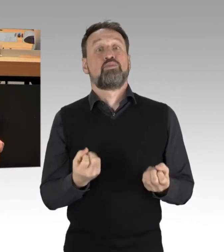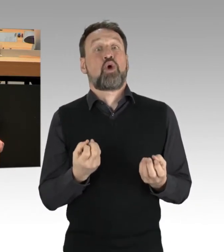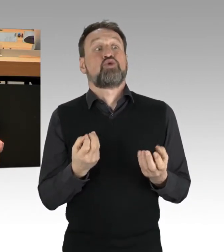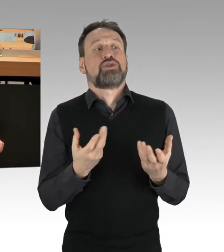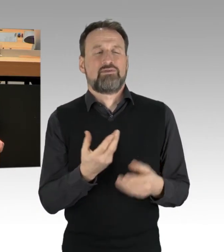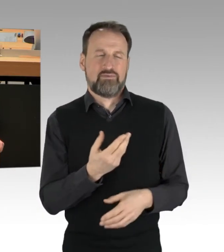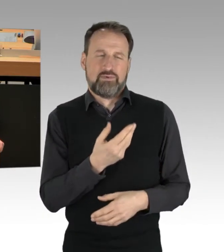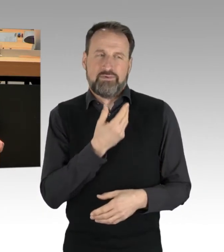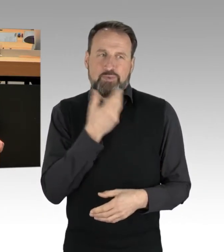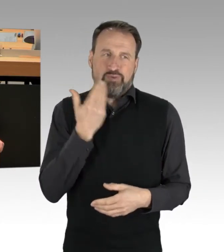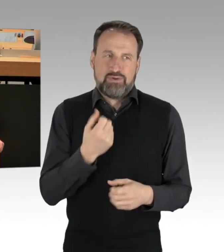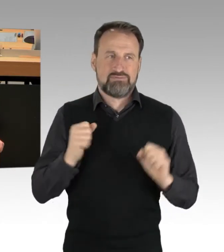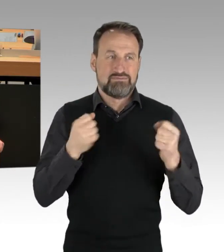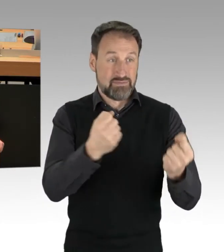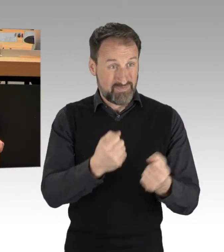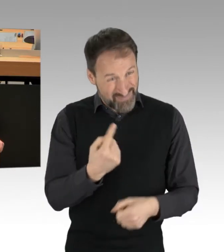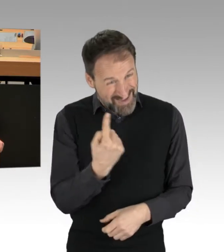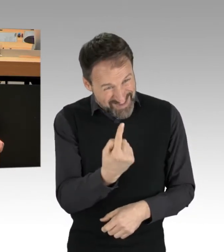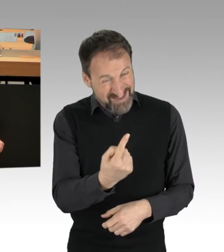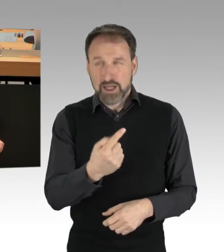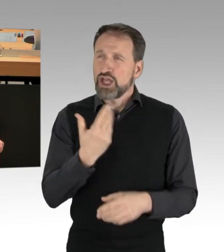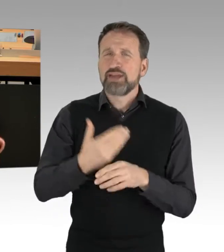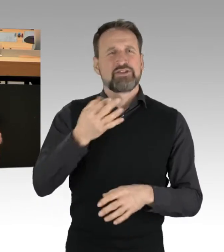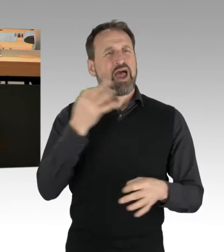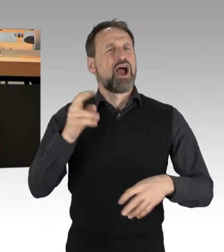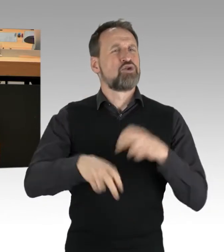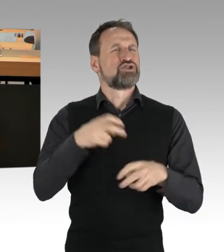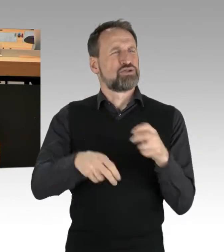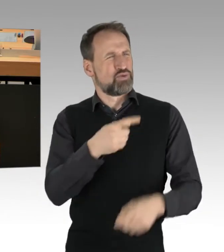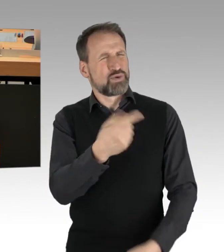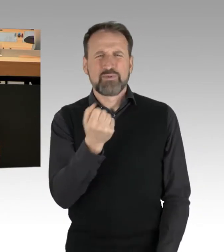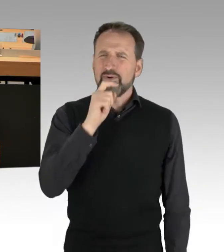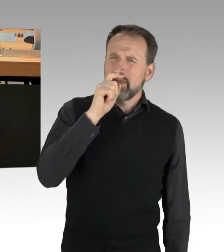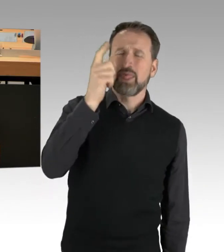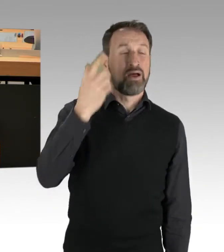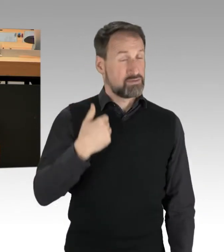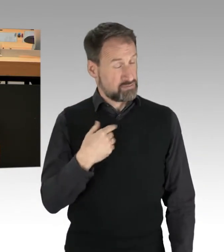jeden Tag nutzen und das zeigt übrigens auch Ihre Bigotterie. Ich finde es hochinteressant, ich finde es hochinteressant.